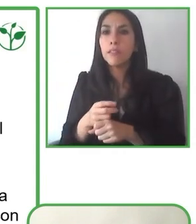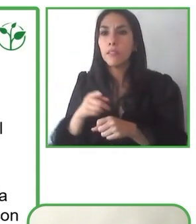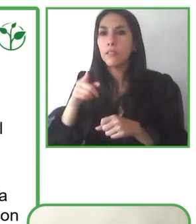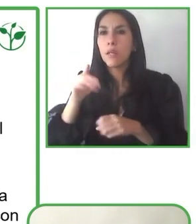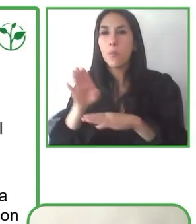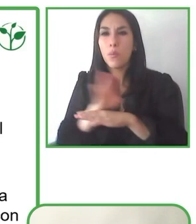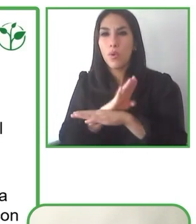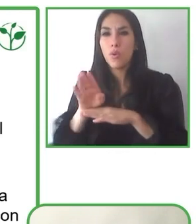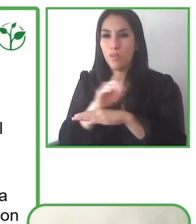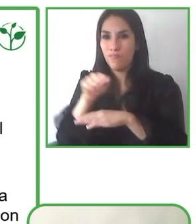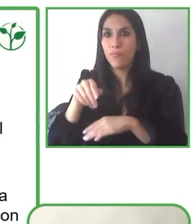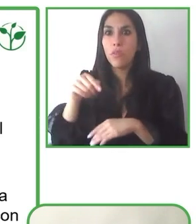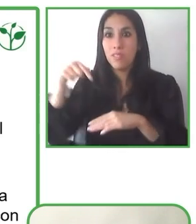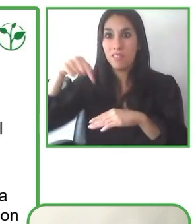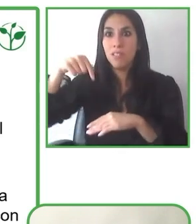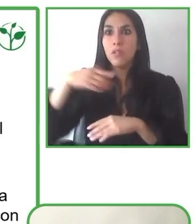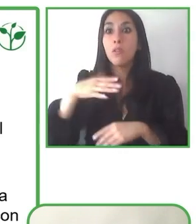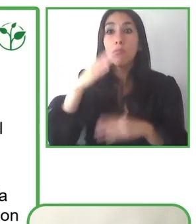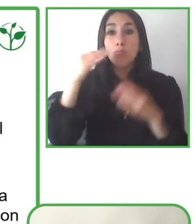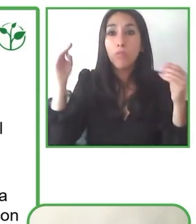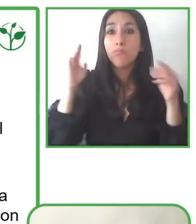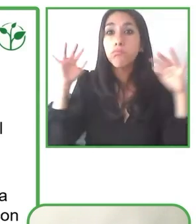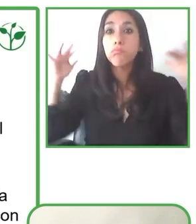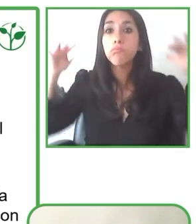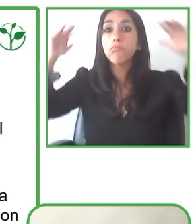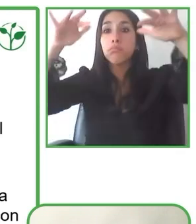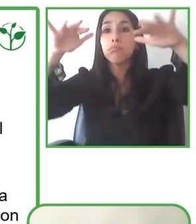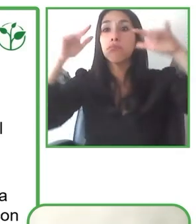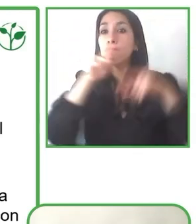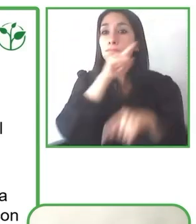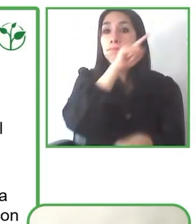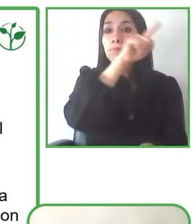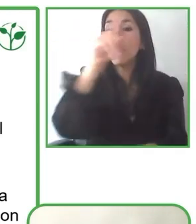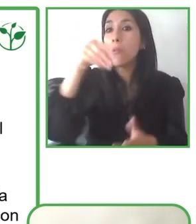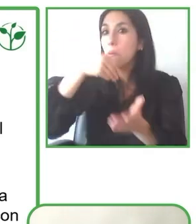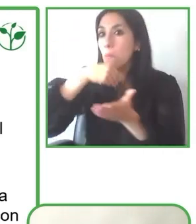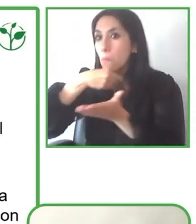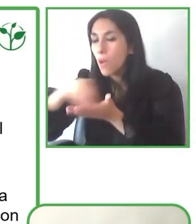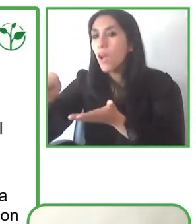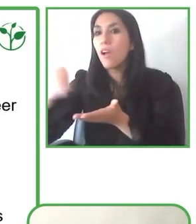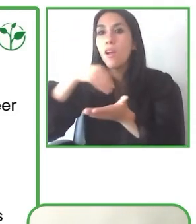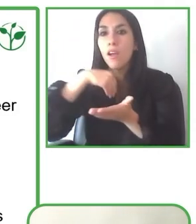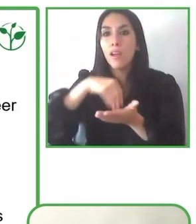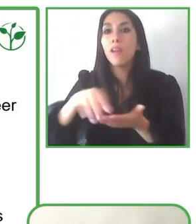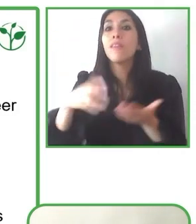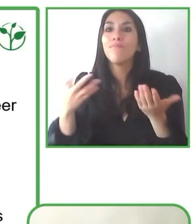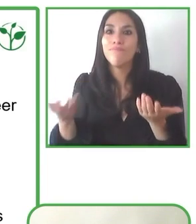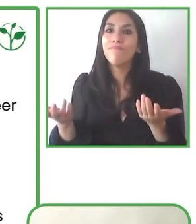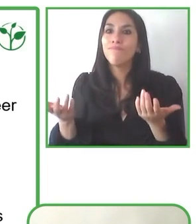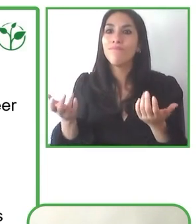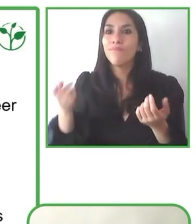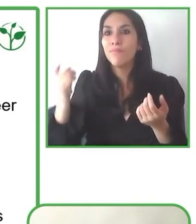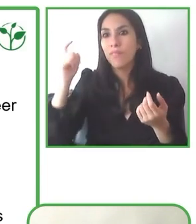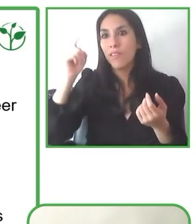públicos, privados y fundaciones, nos ha permitido desarrollarnos cada vez más.